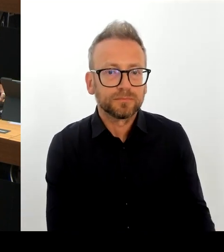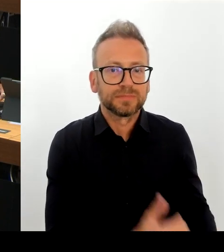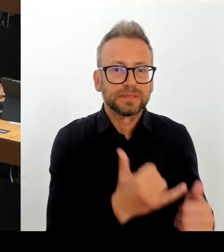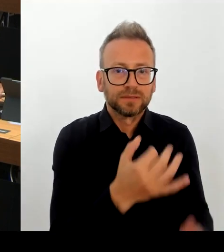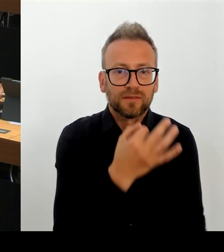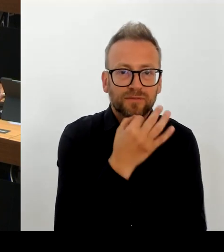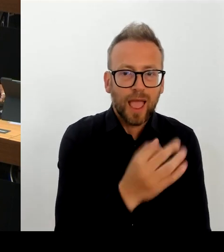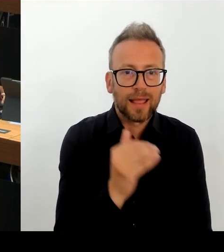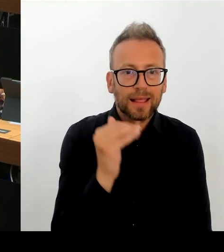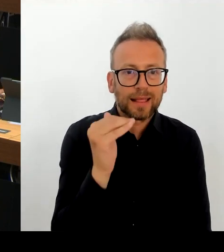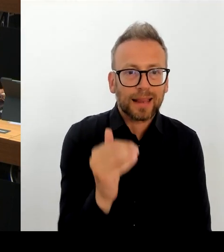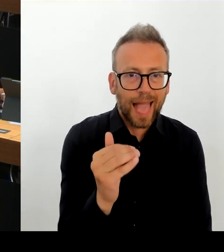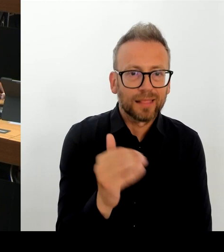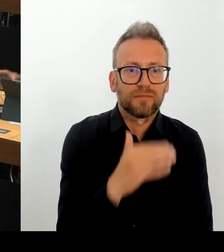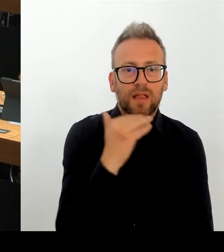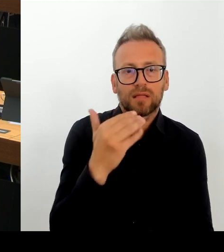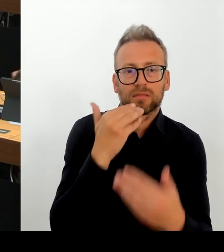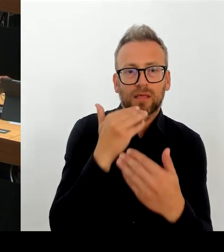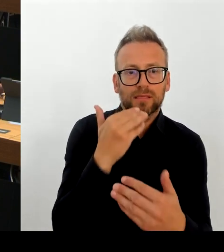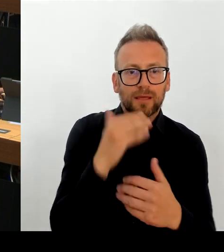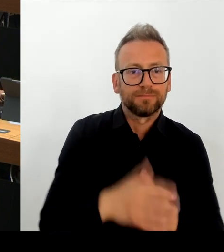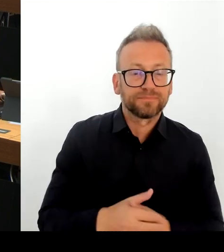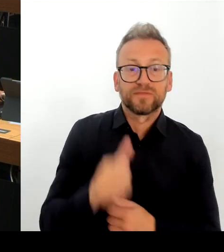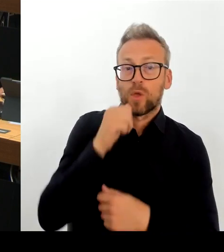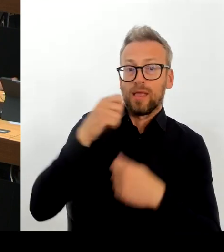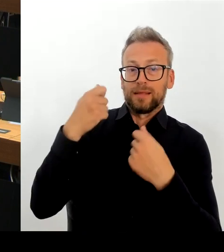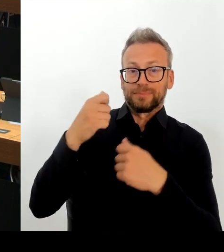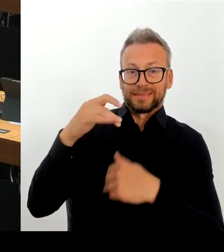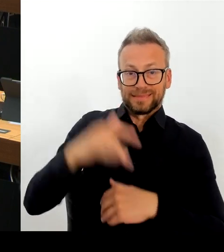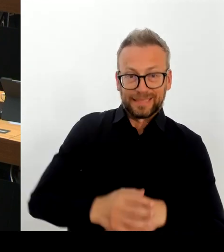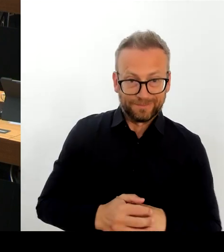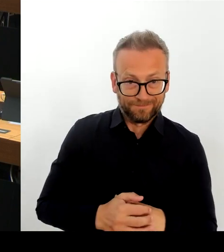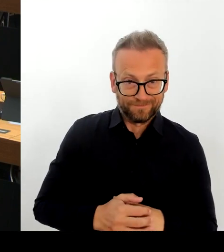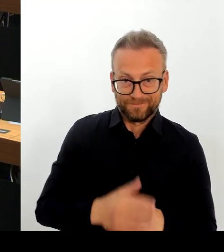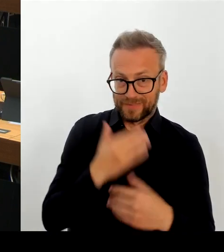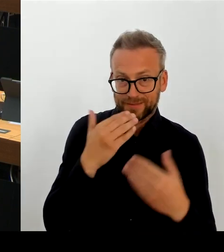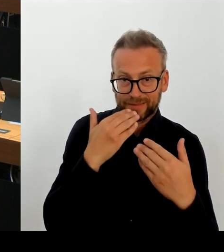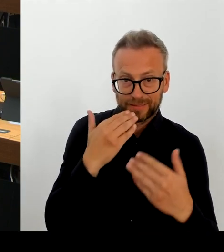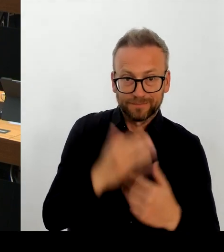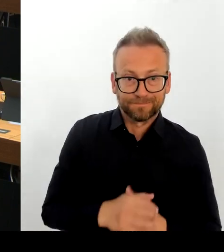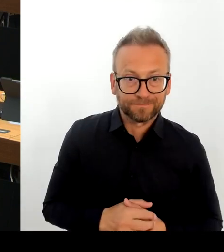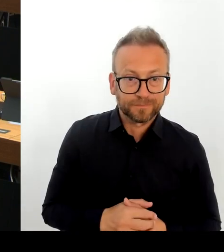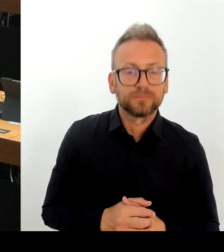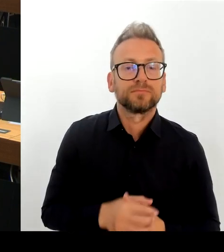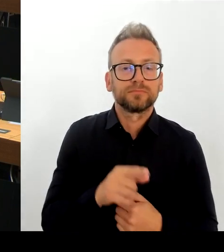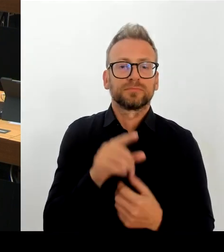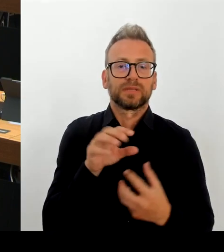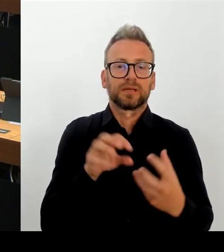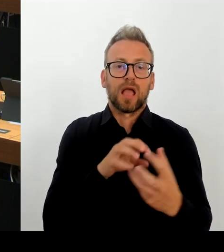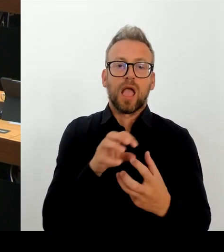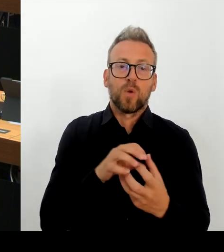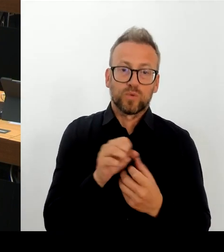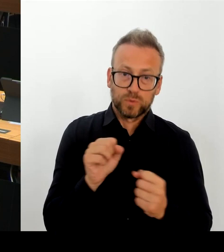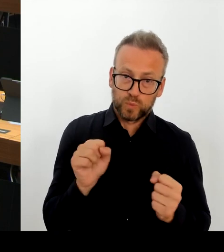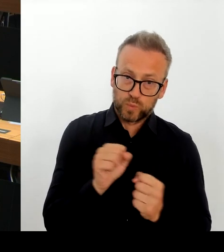Sie hätte für die Schulplanungs- region zwei bedeutet, weitere über 200 Schulplätze. Das wäre auch finanziell über